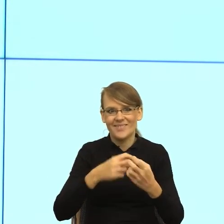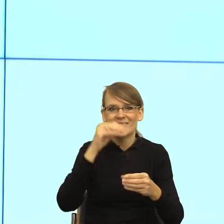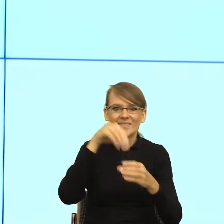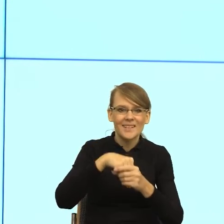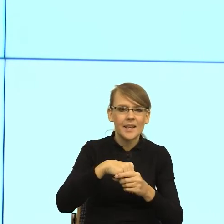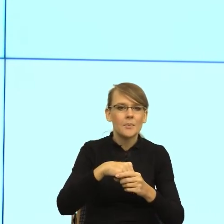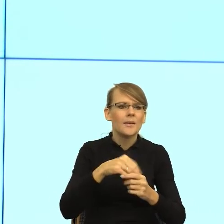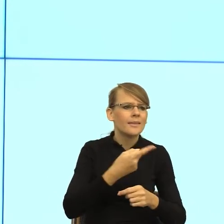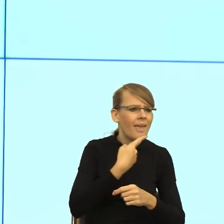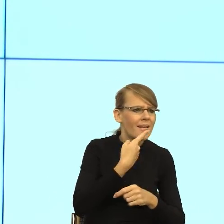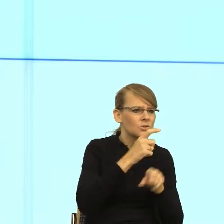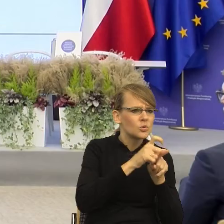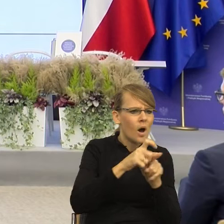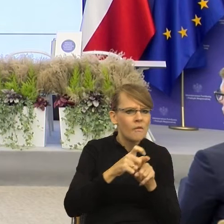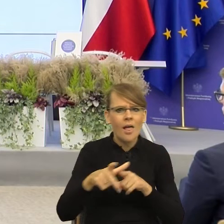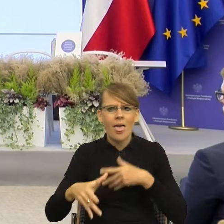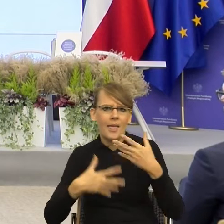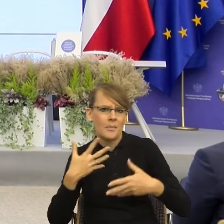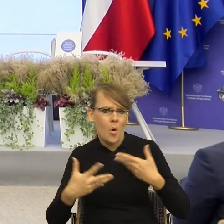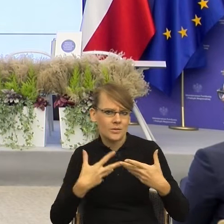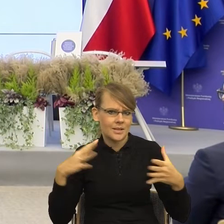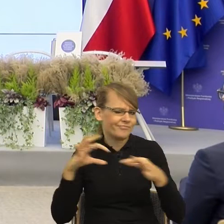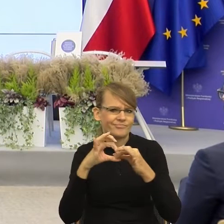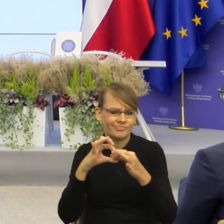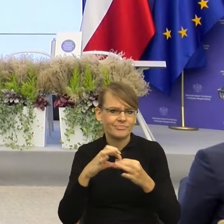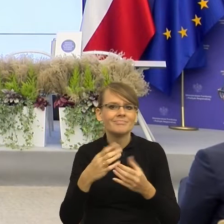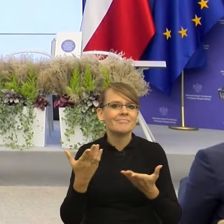Dlatego, że w ciele migdałowatym zachodzą rzeczy przedwerbalne,